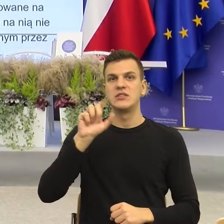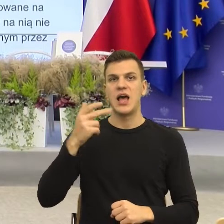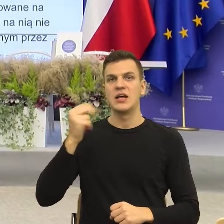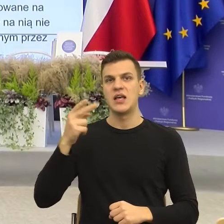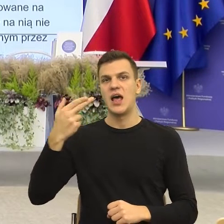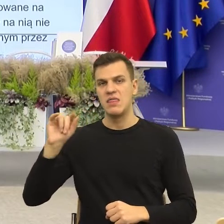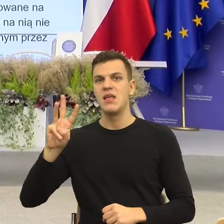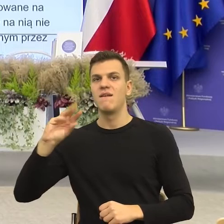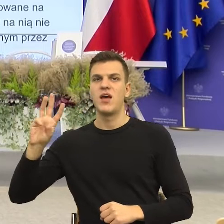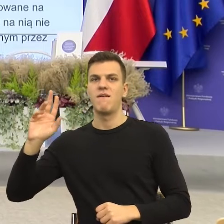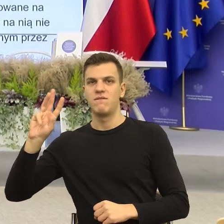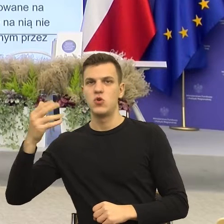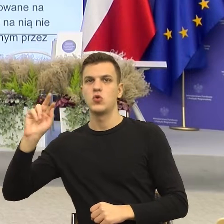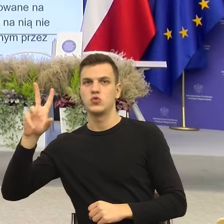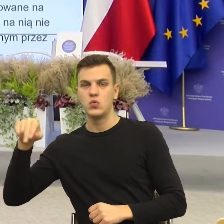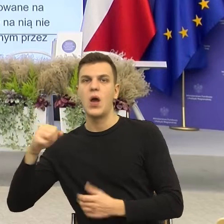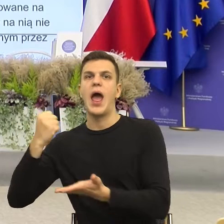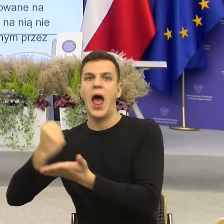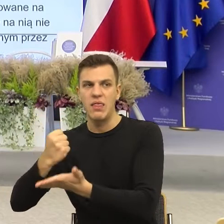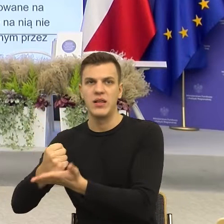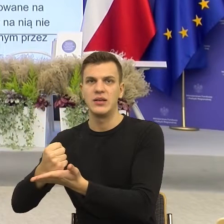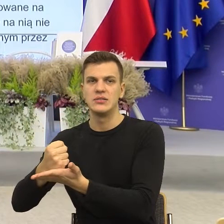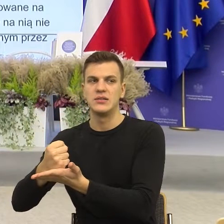adres, to jest za długie i teraz to sprawia, że nie wiem,